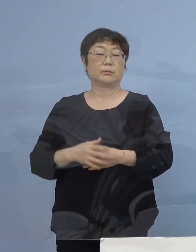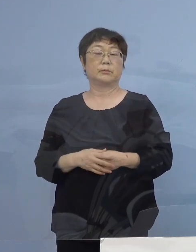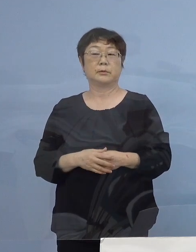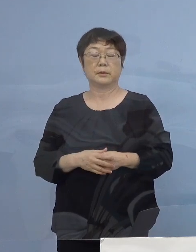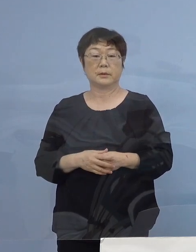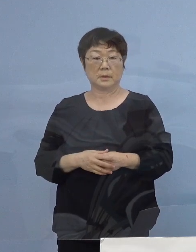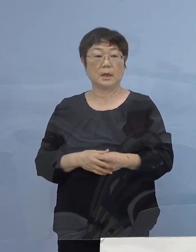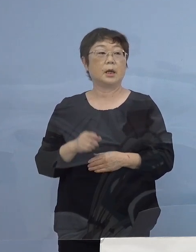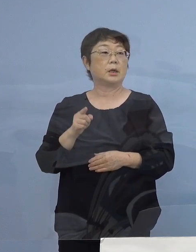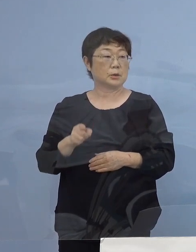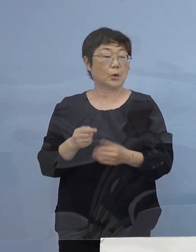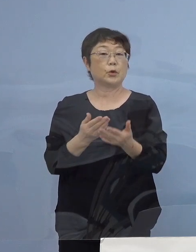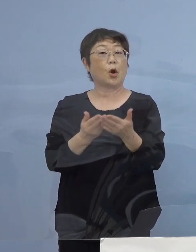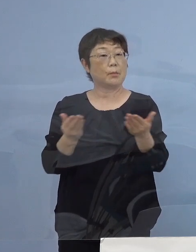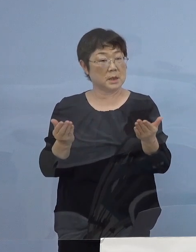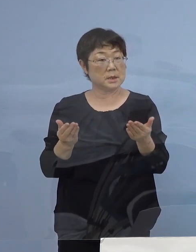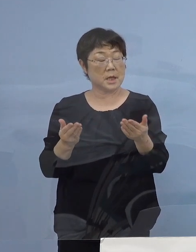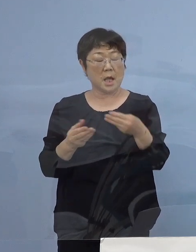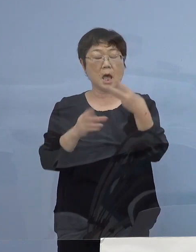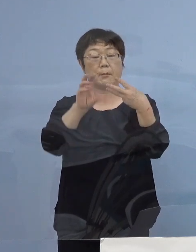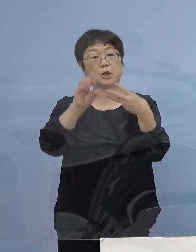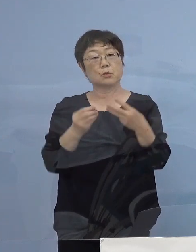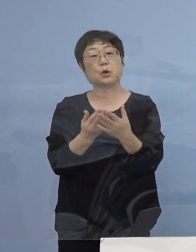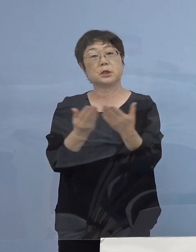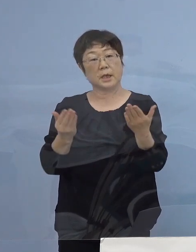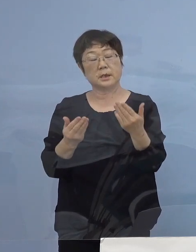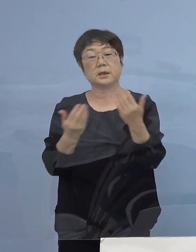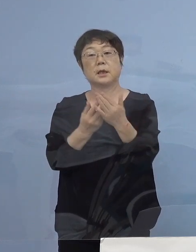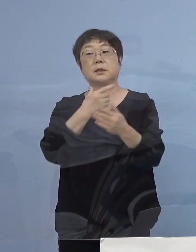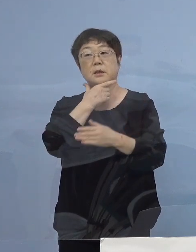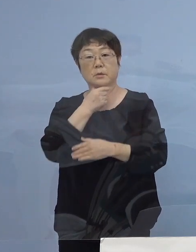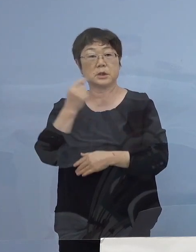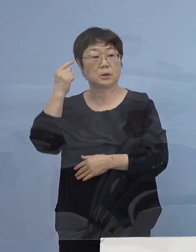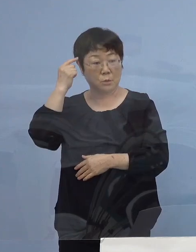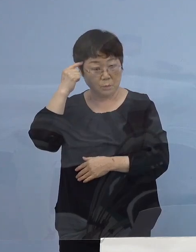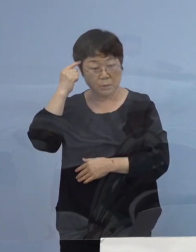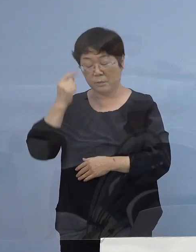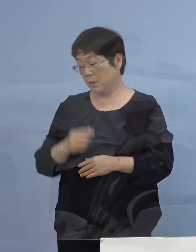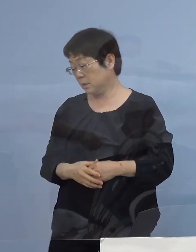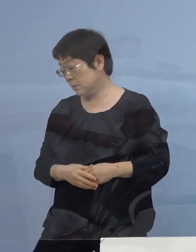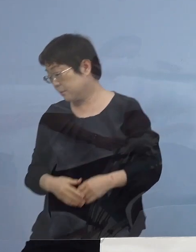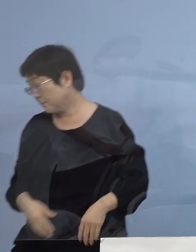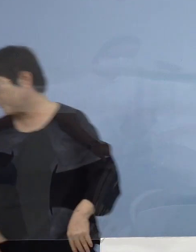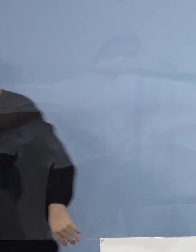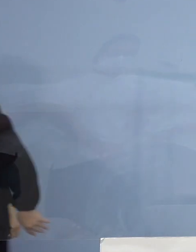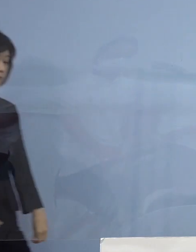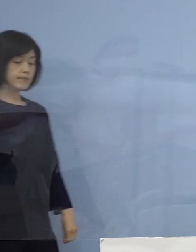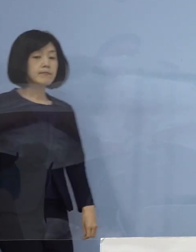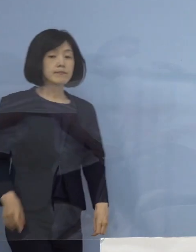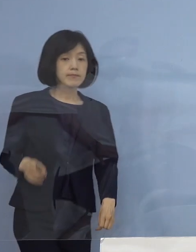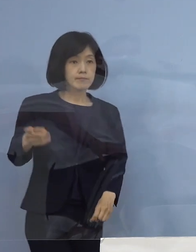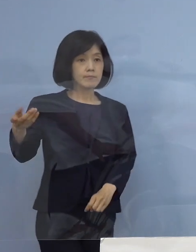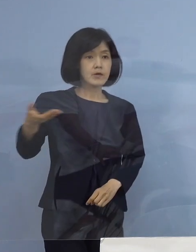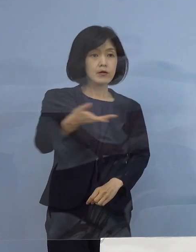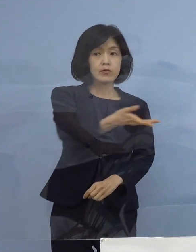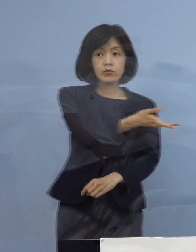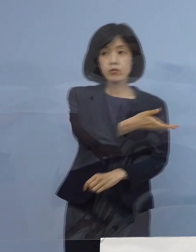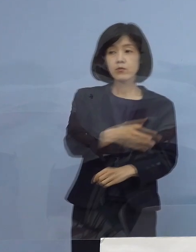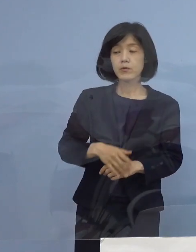そうした お店に三ッ星店になっていただきたい このように考えています （読売新聞社） 先ほどメリットシステムとして